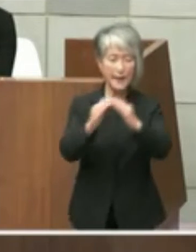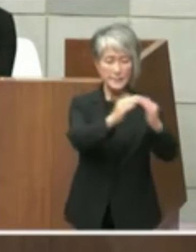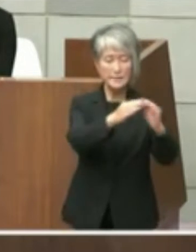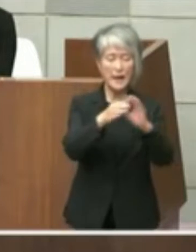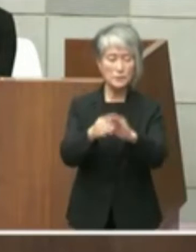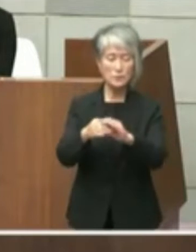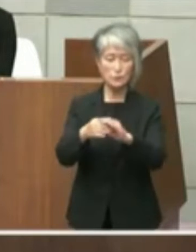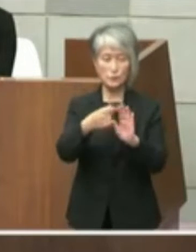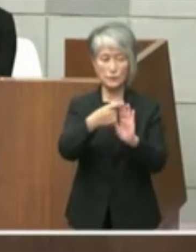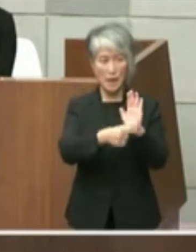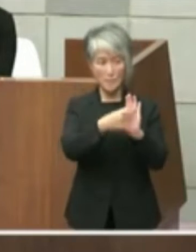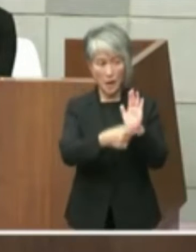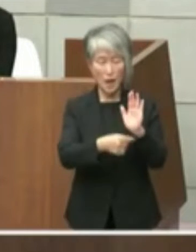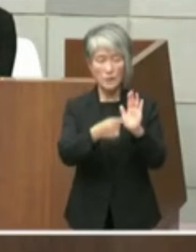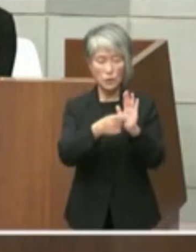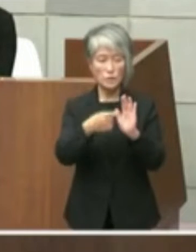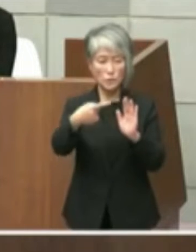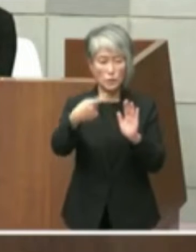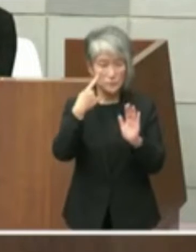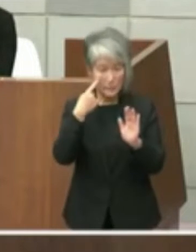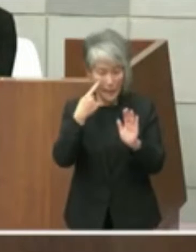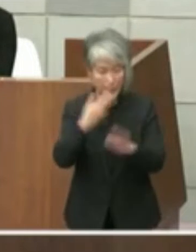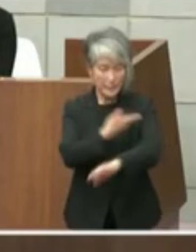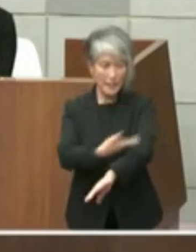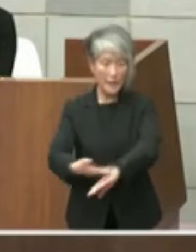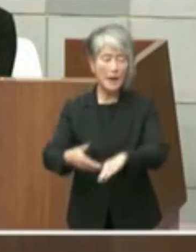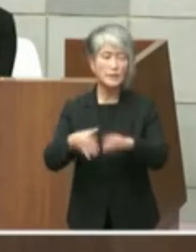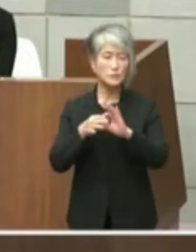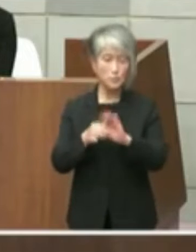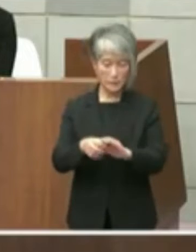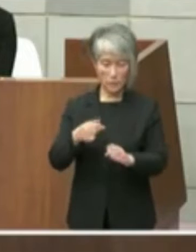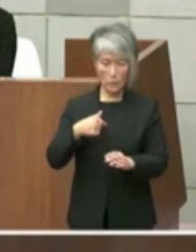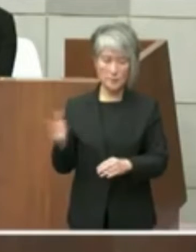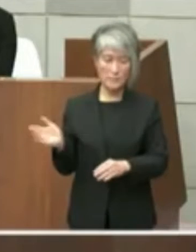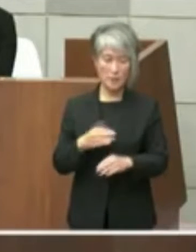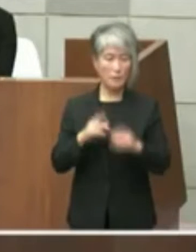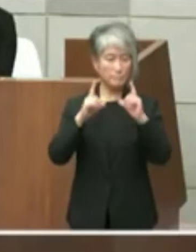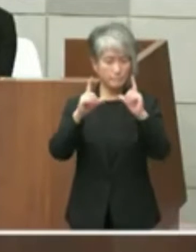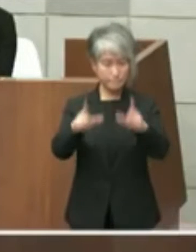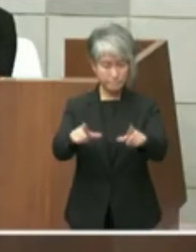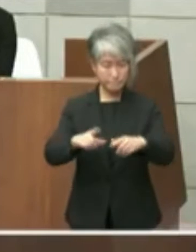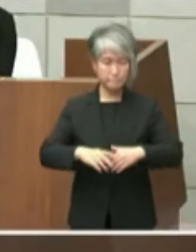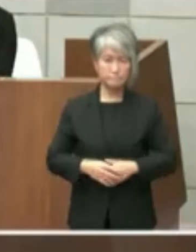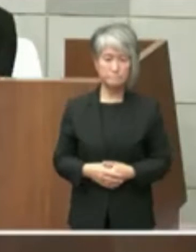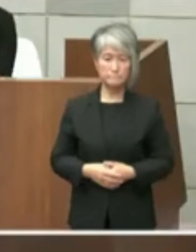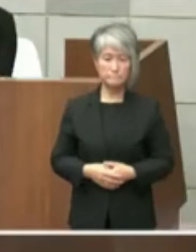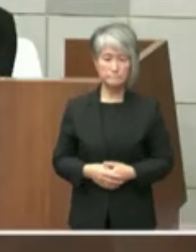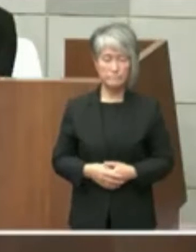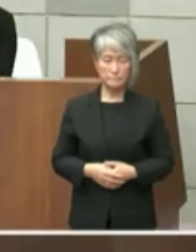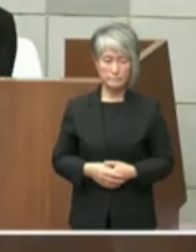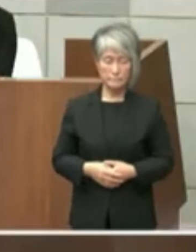点目ですね経過などについて私の方から御 答弁も申し上げたいと思います議員からも